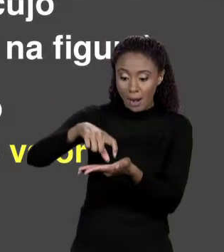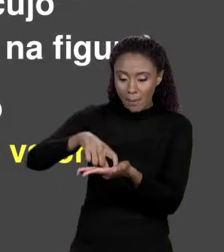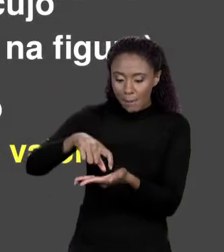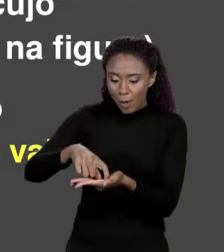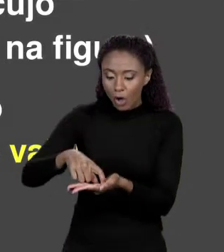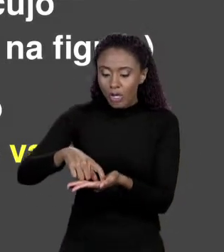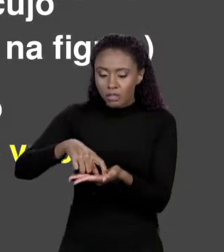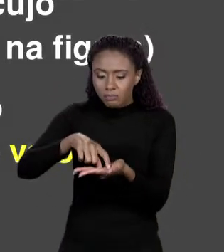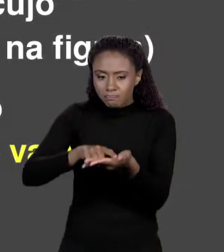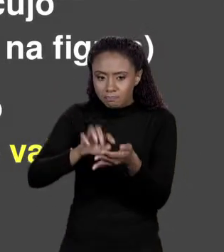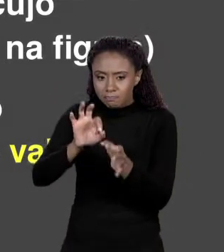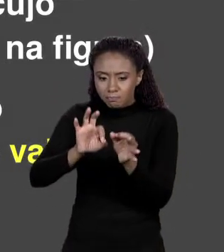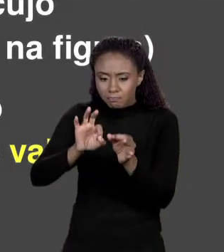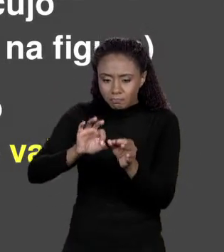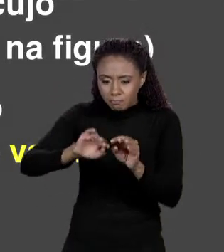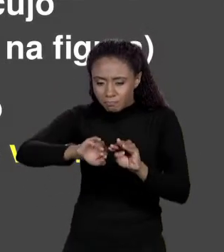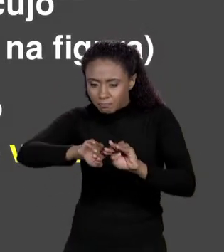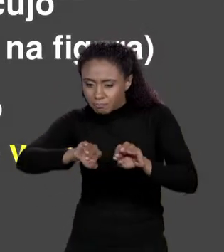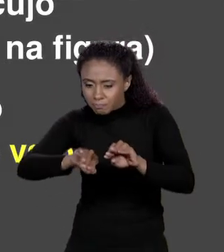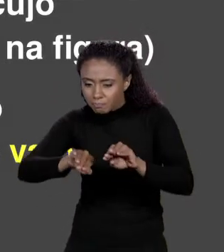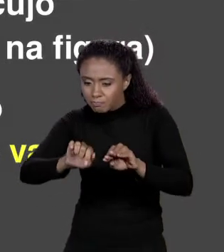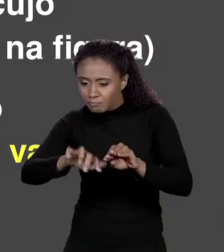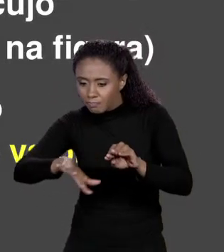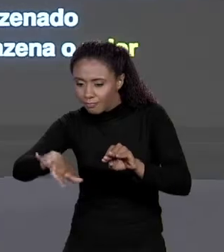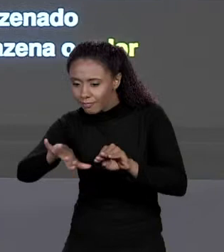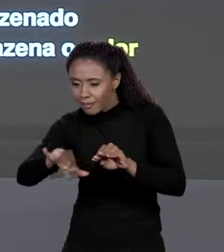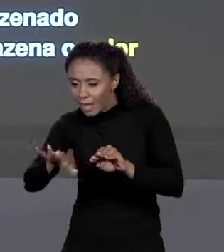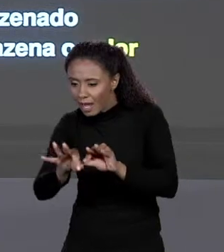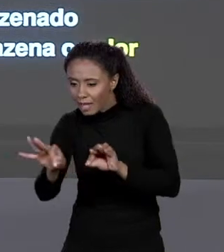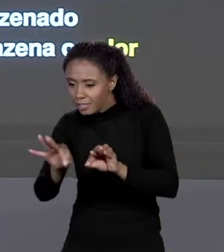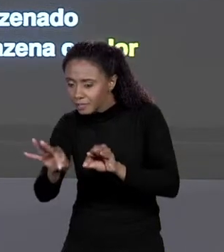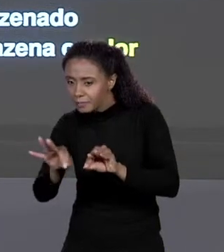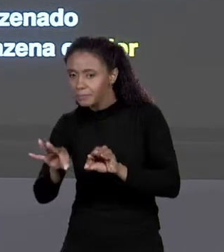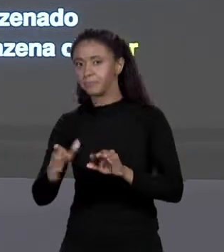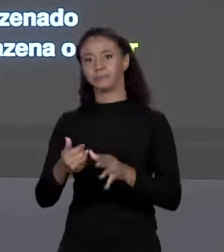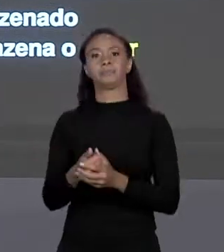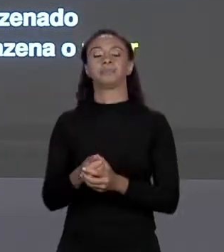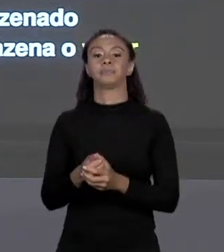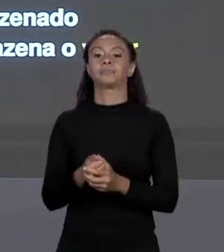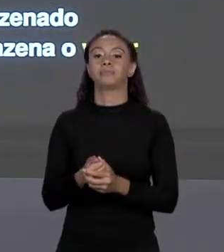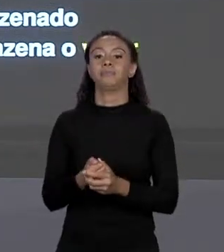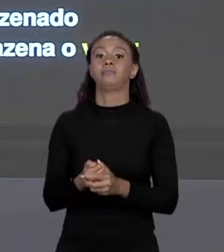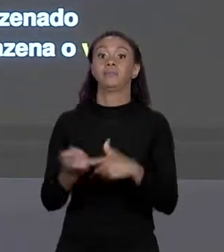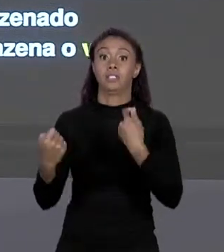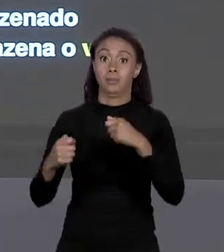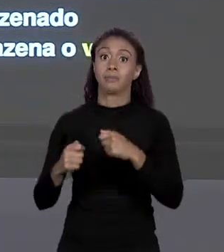VARIÁVEL "ÁREA Q". CERTO? ELE TINHA QUE SER GRANDE O SUFICIENTE PARA CABER O "FLOAT". "FLOAT" ERA QUATRO